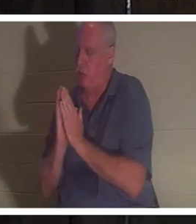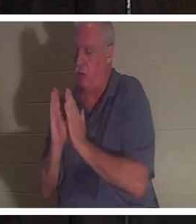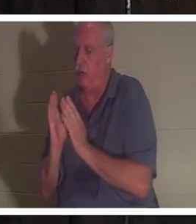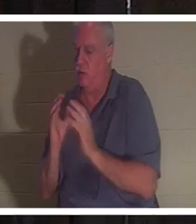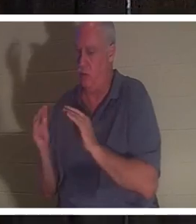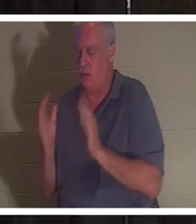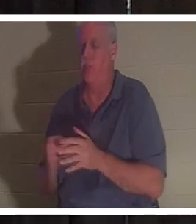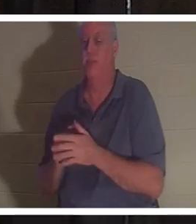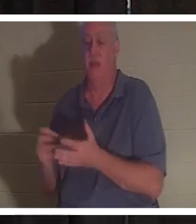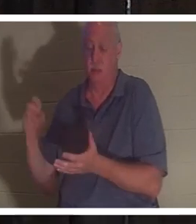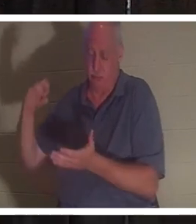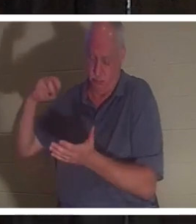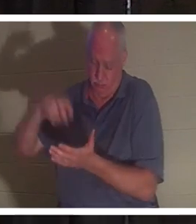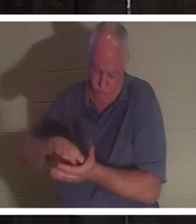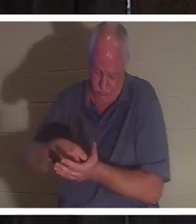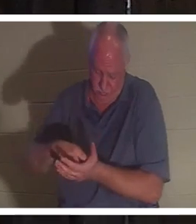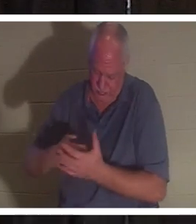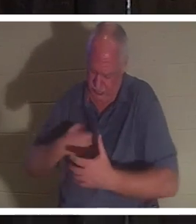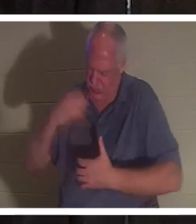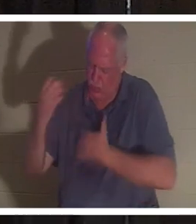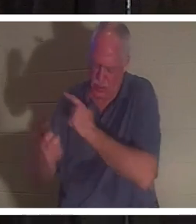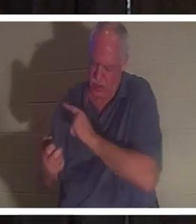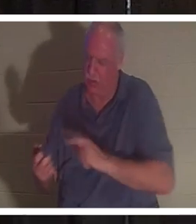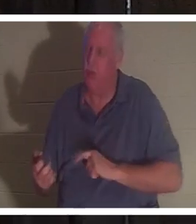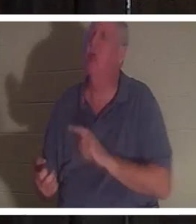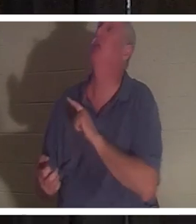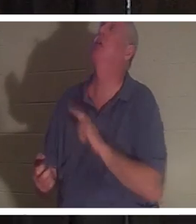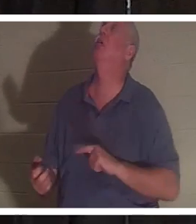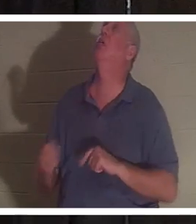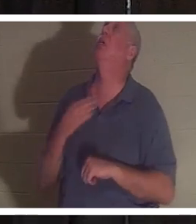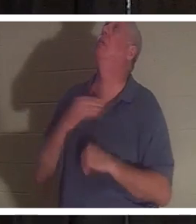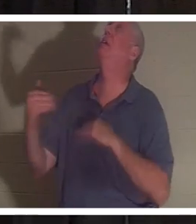ひざまずいて主に叫びました。 「主よ、彼女なしではやっていけないのです